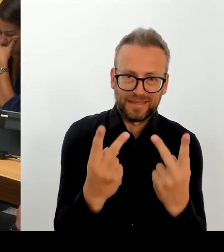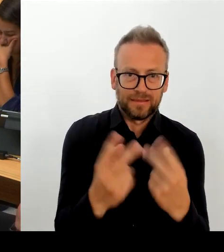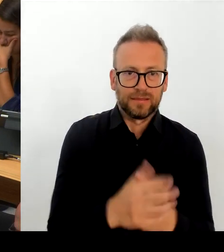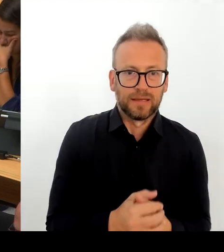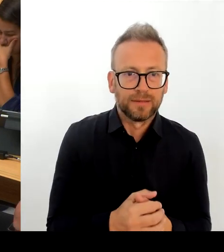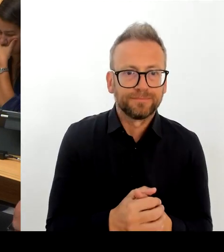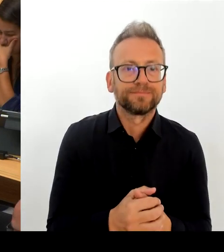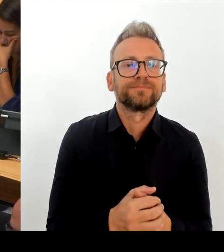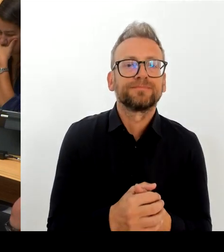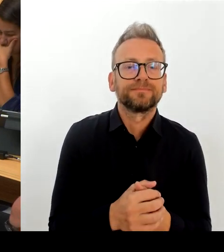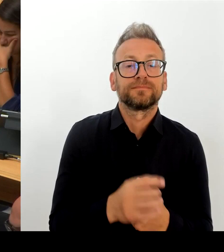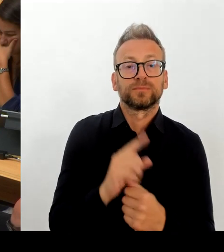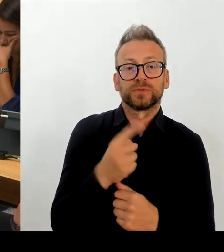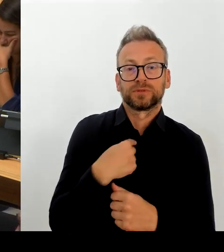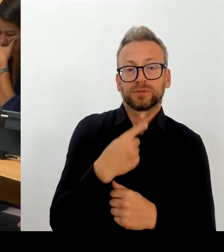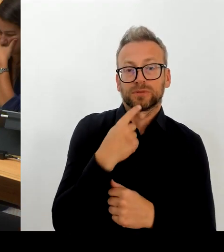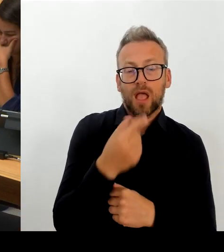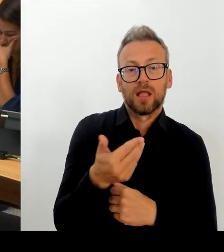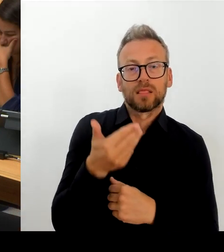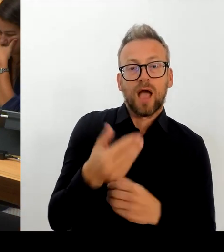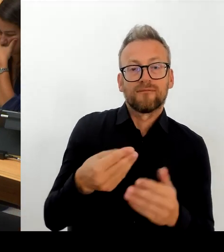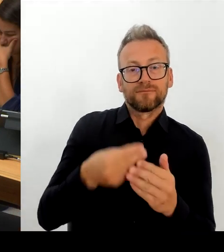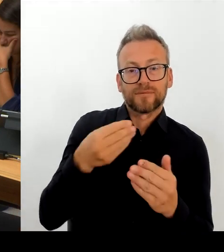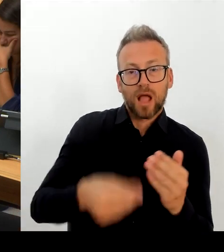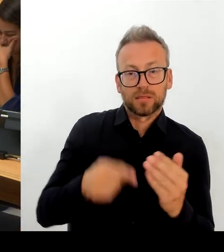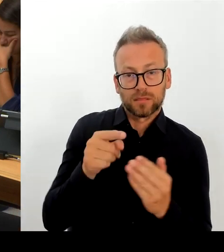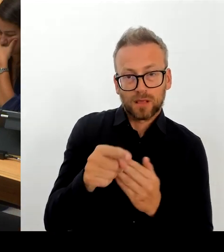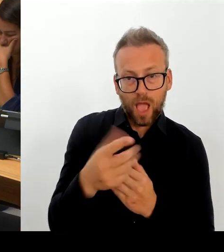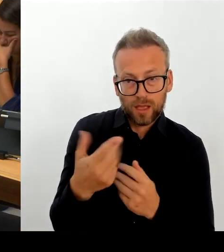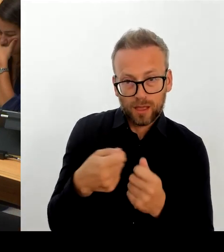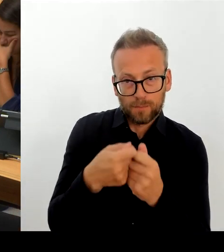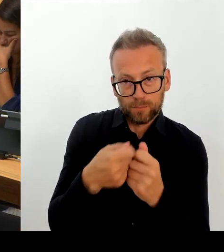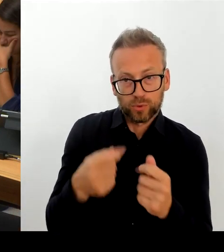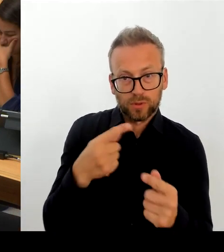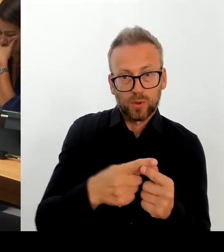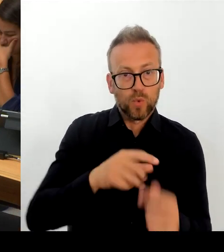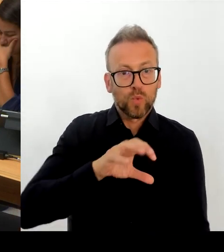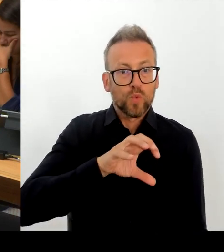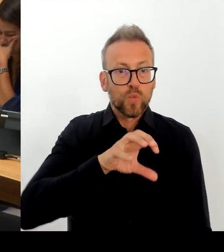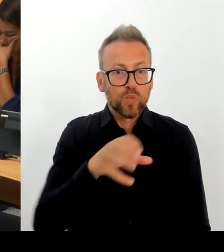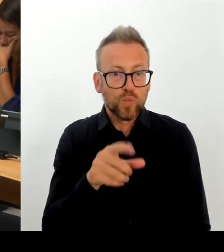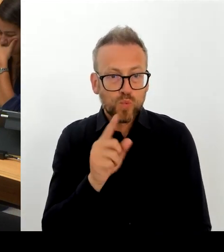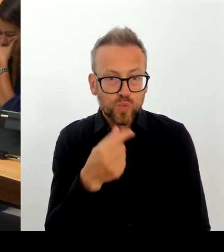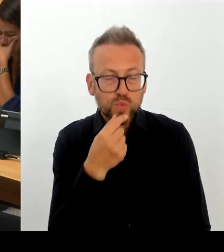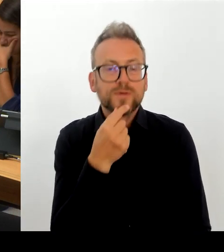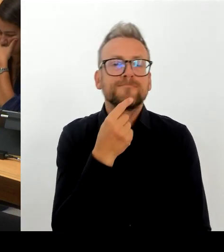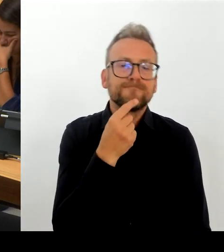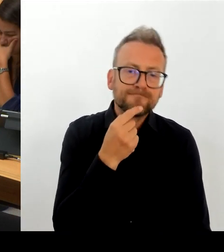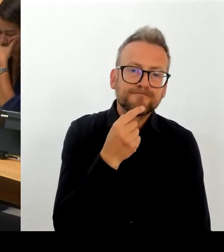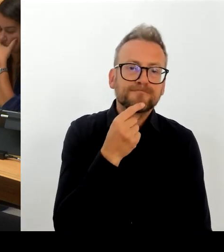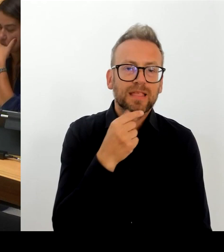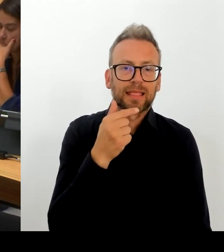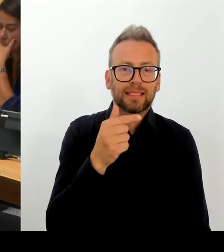zunehmend, meine Kolleginnen und Kollegen in den übrigen Ländern unter Druck setzt, hier zu reagieren. Ich glaube, wir können uns gar nicht